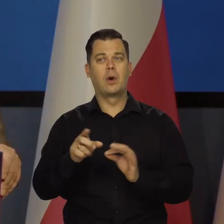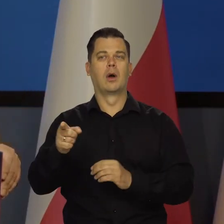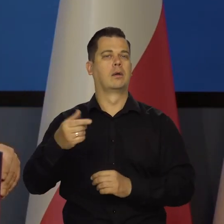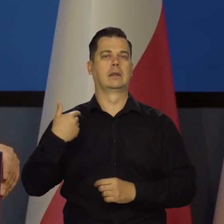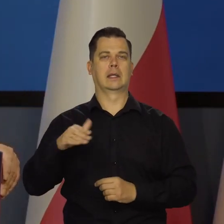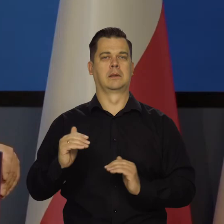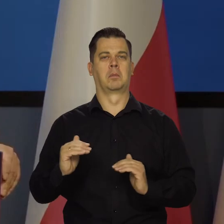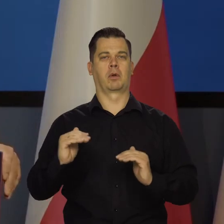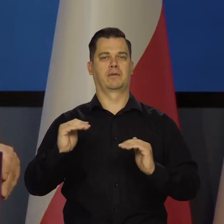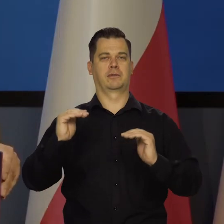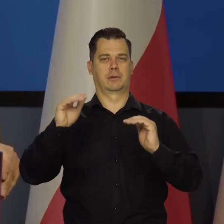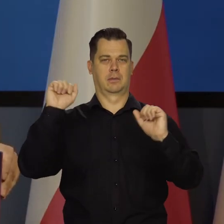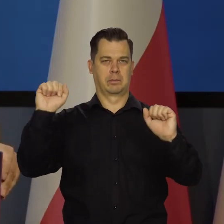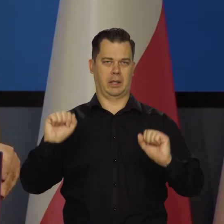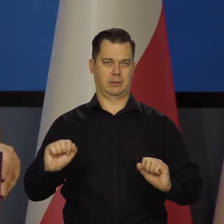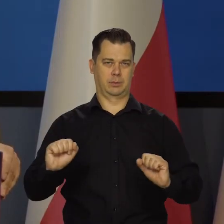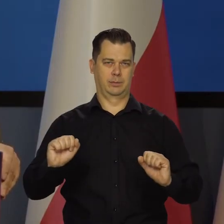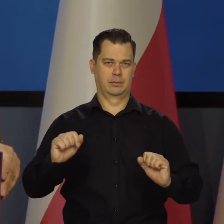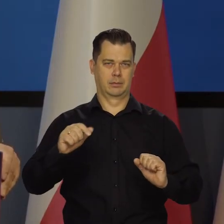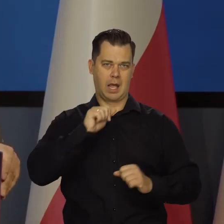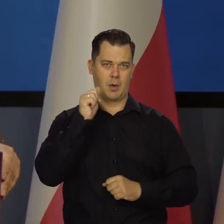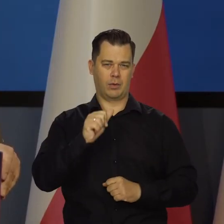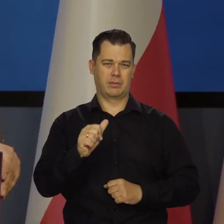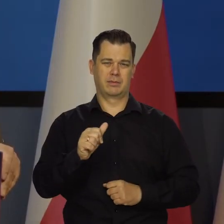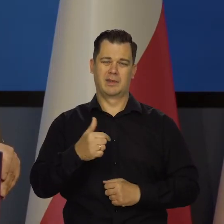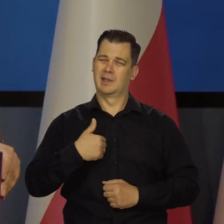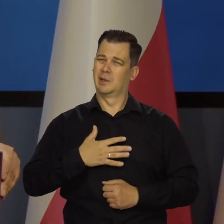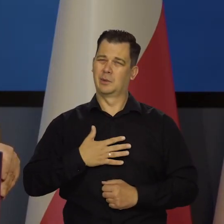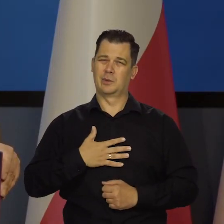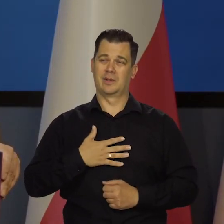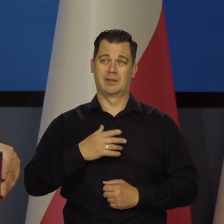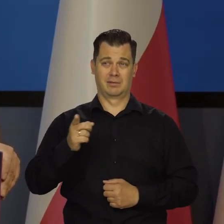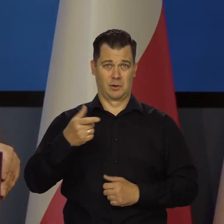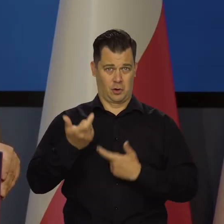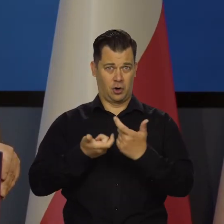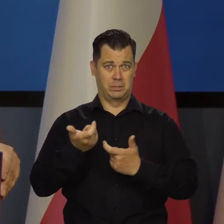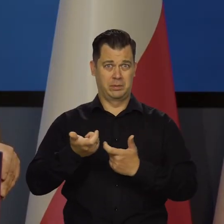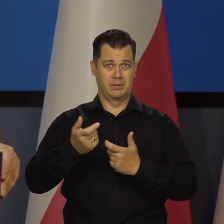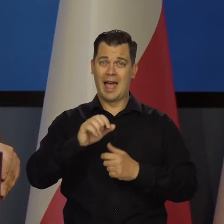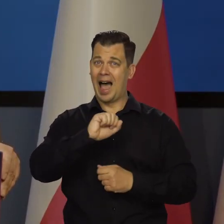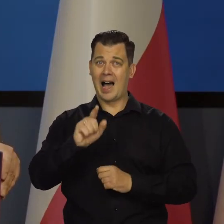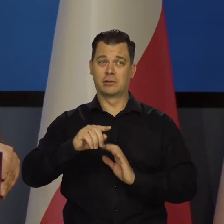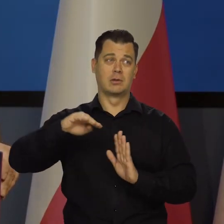i dopiero co zaczęli podwyższać. Także nie sądzę, żeby prowadzili gospodarkę do katastrofy.